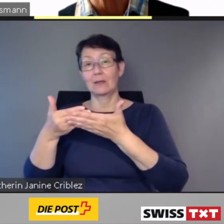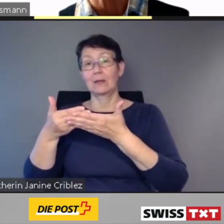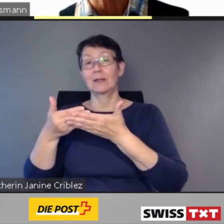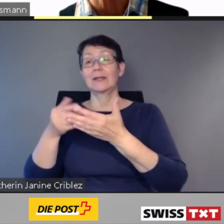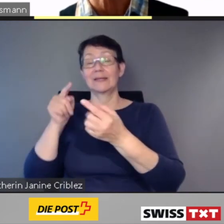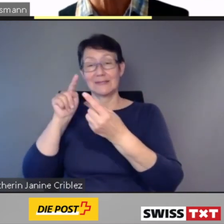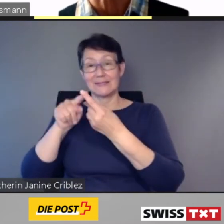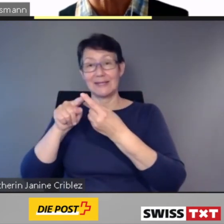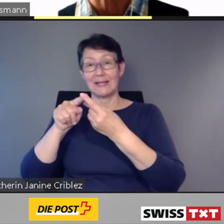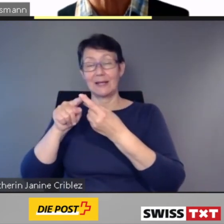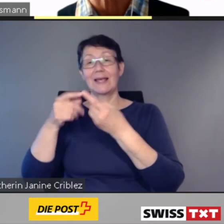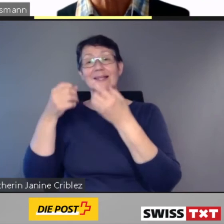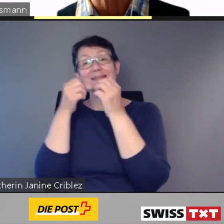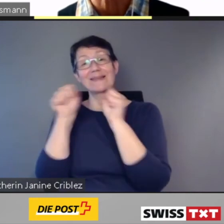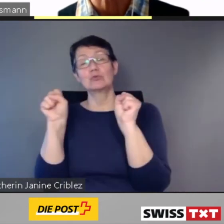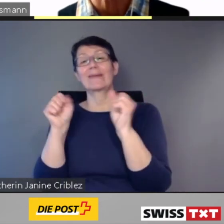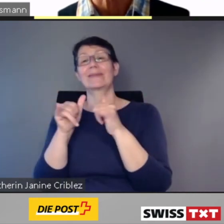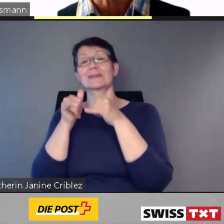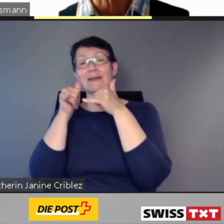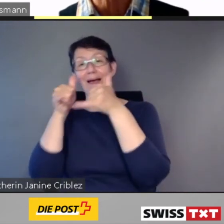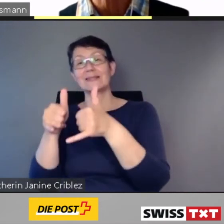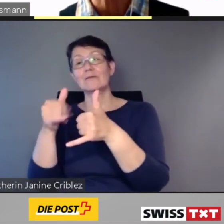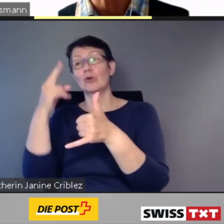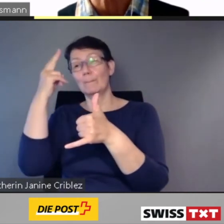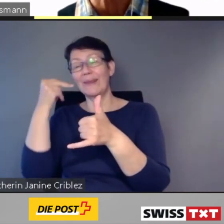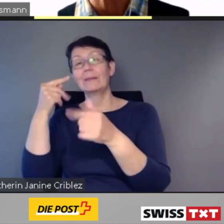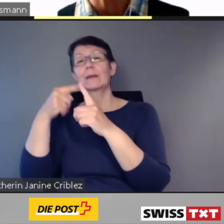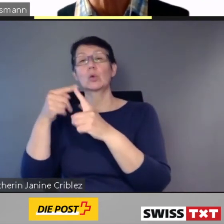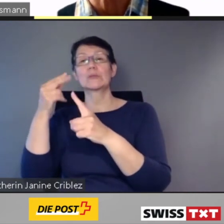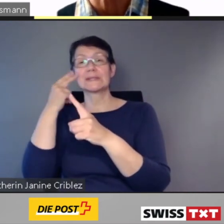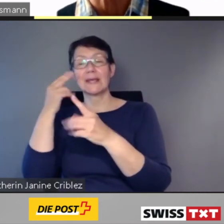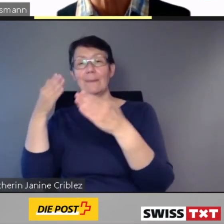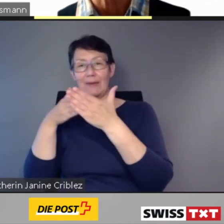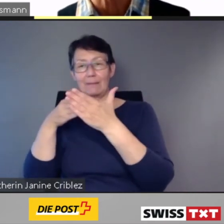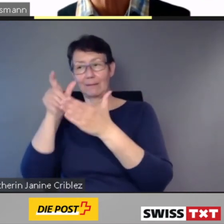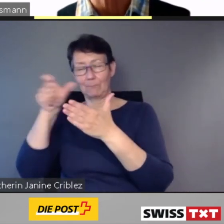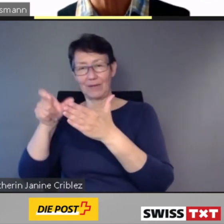nutzbringend unterstützt."